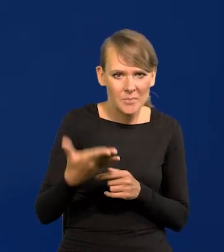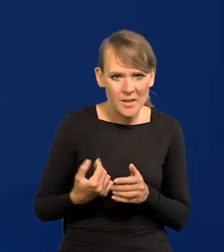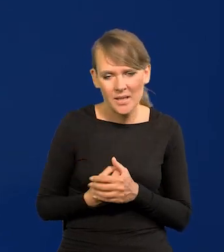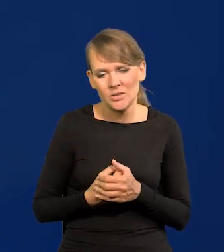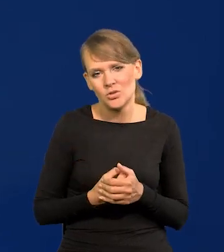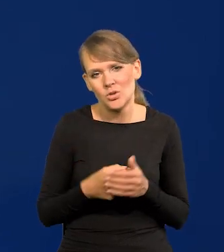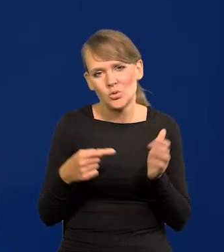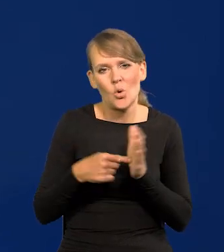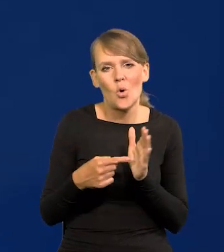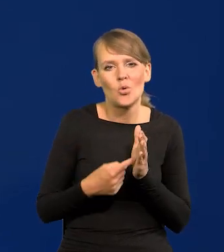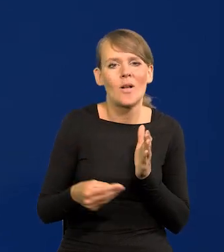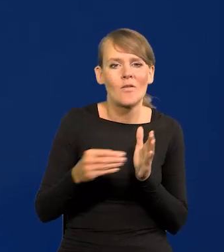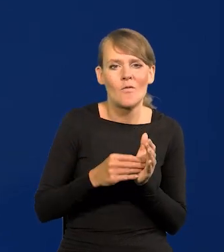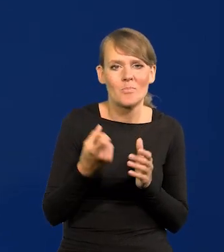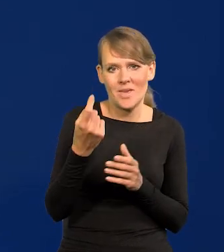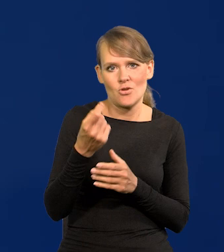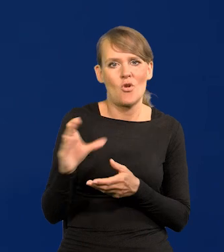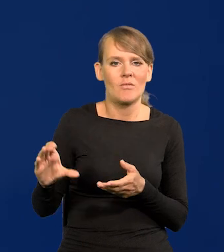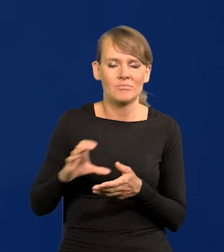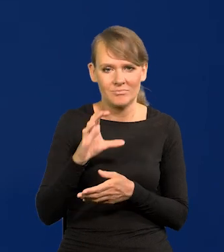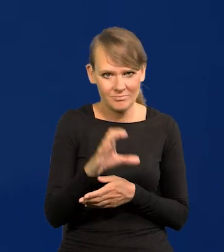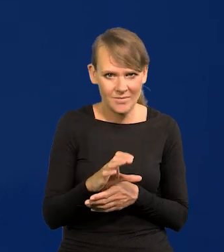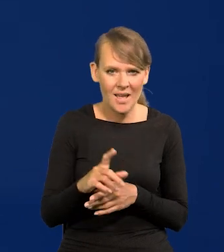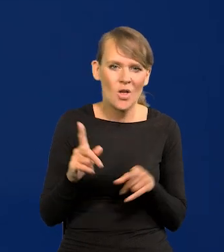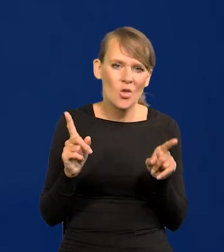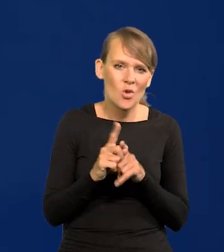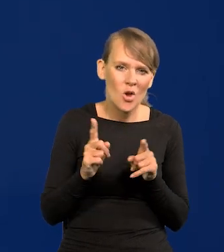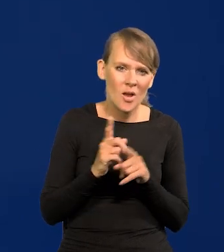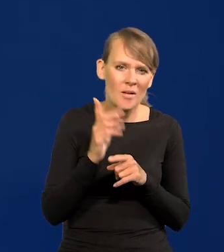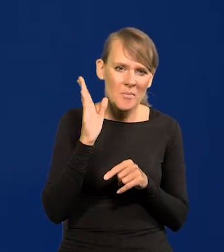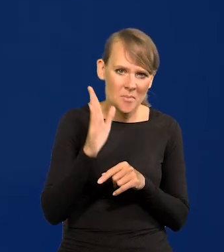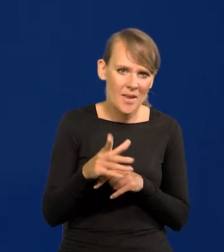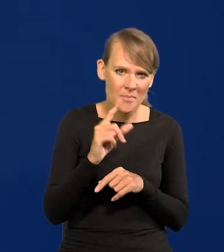no bo to są dodatkowe pieniądze, i trochę podwyższy tempo PKB,